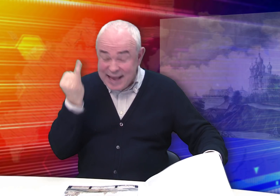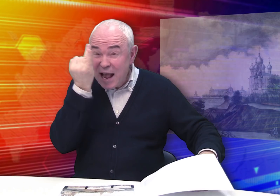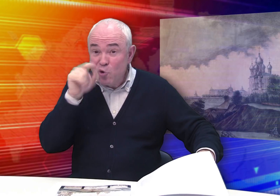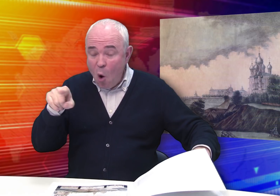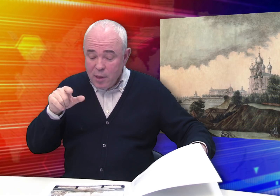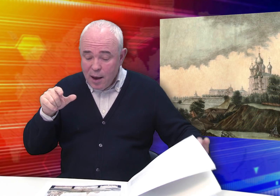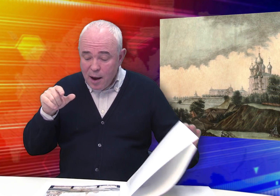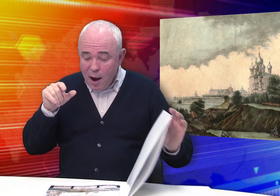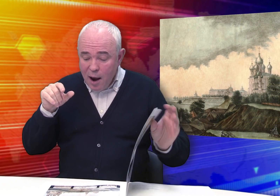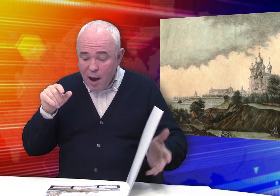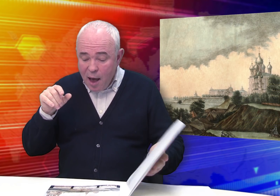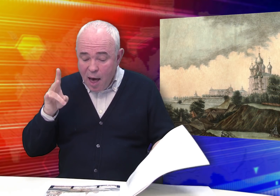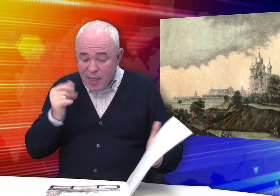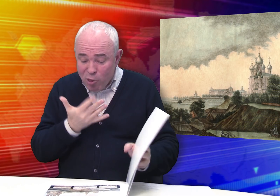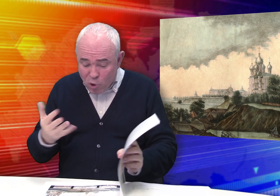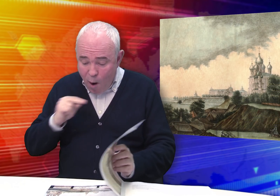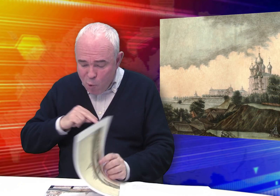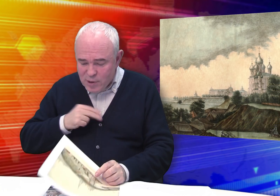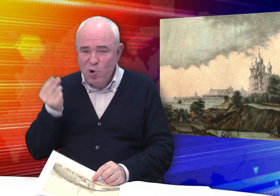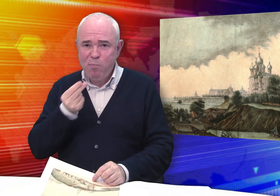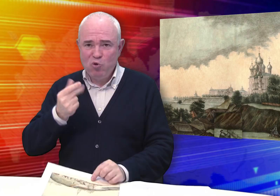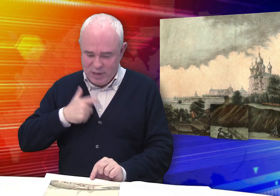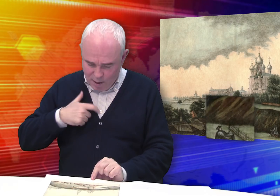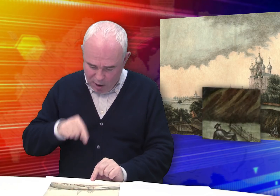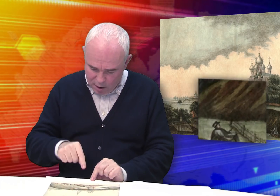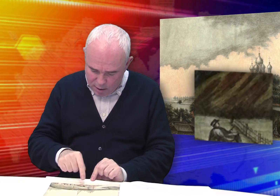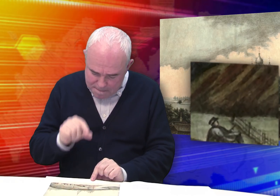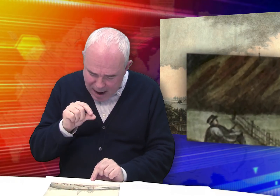Любопытно, что на некоторых листах Бровкин изображает себя.